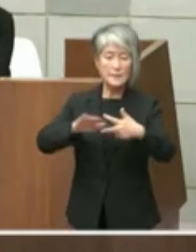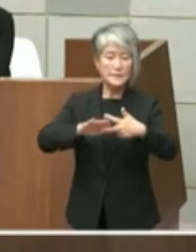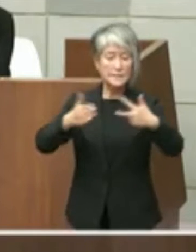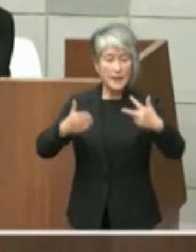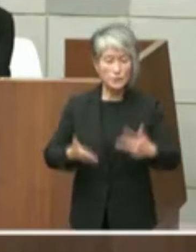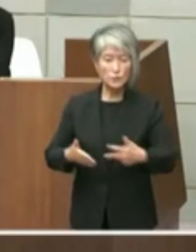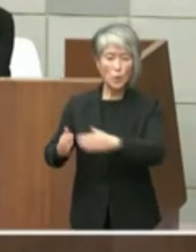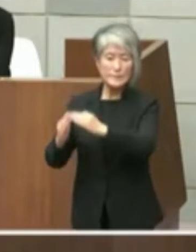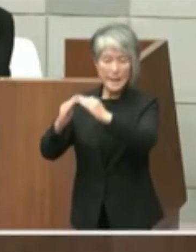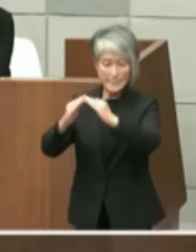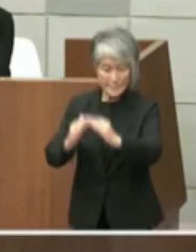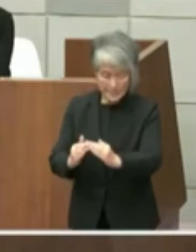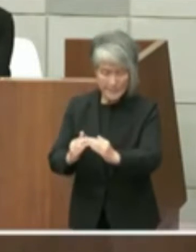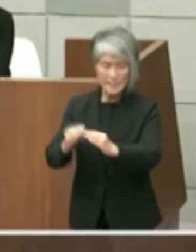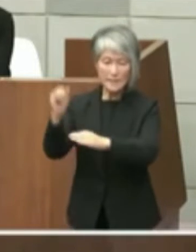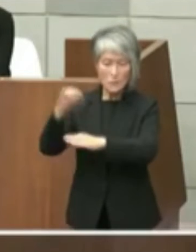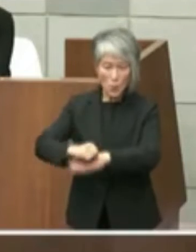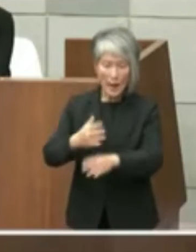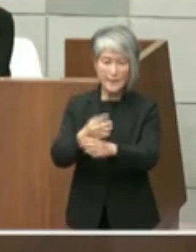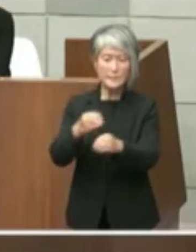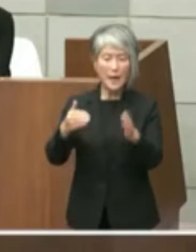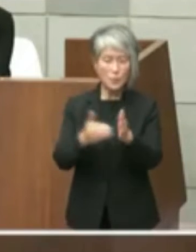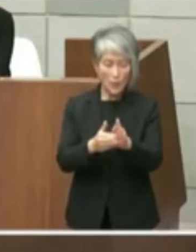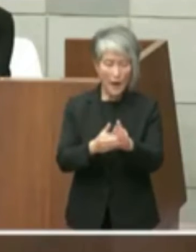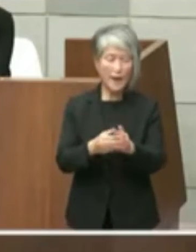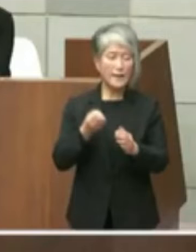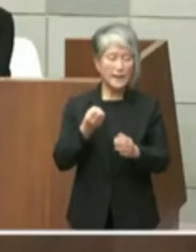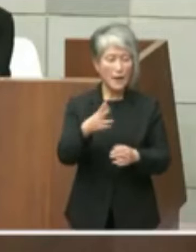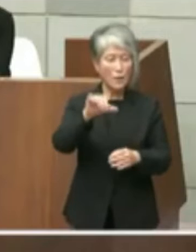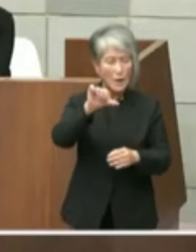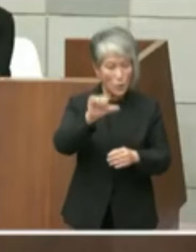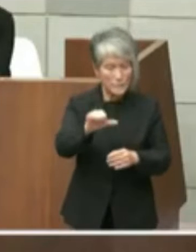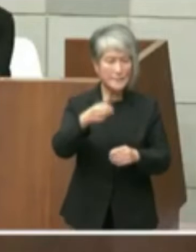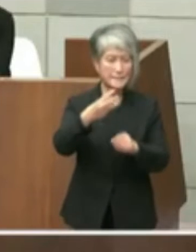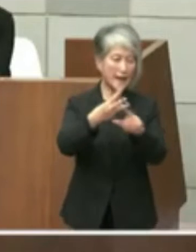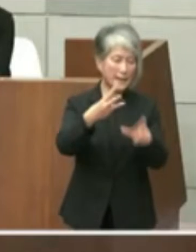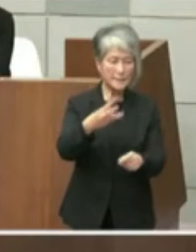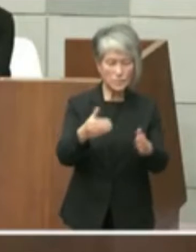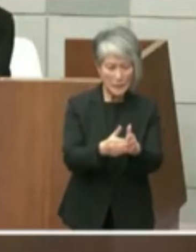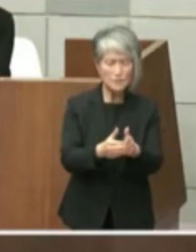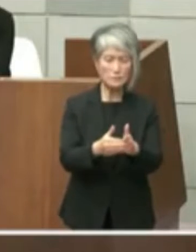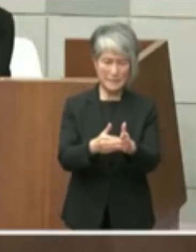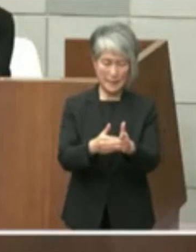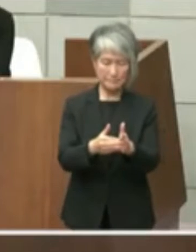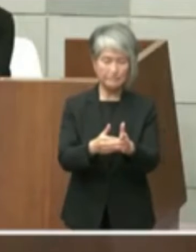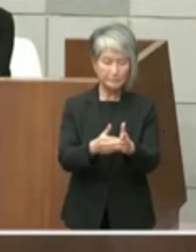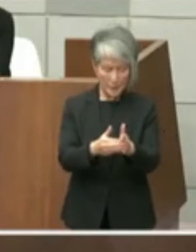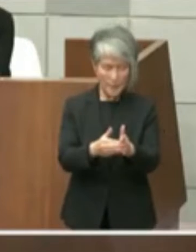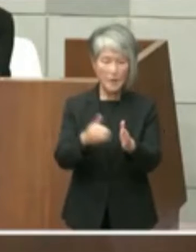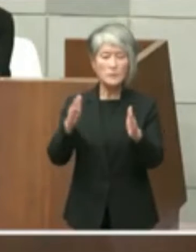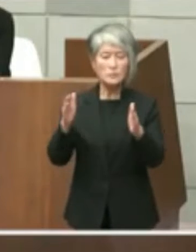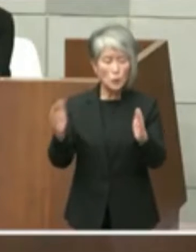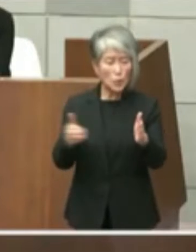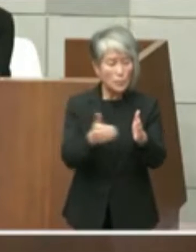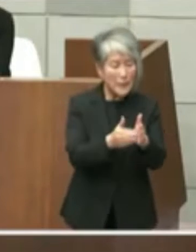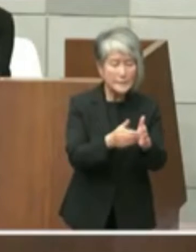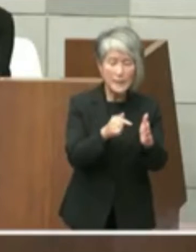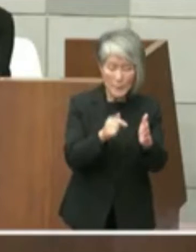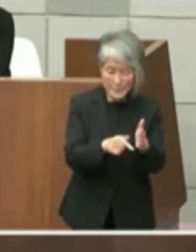期限である例は5年3月末日までに 原状回復のでこれを返還するよう求め市は